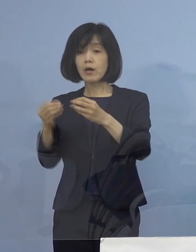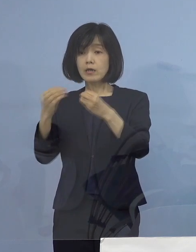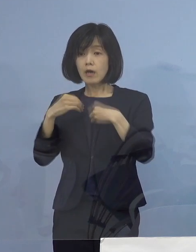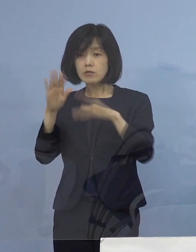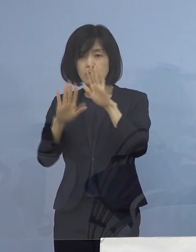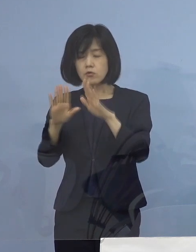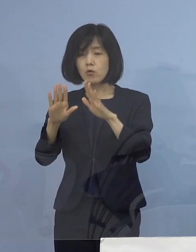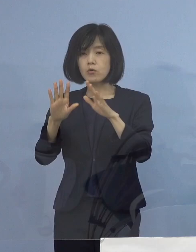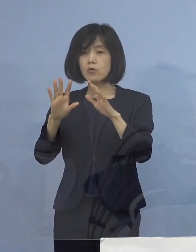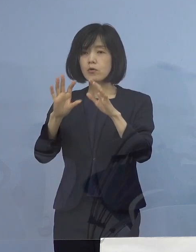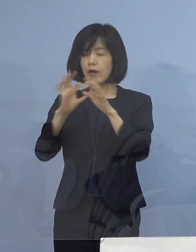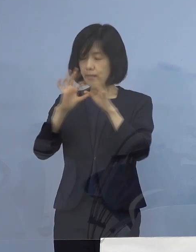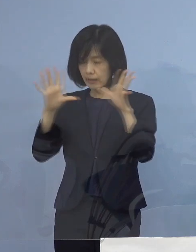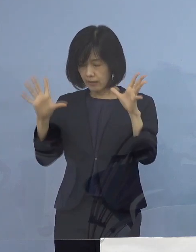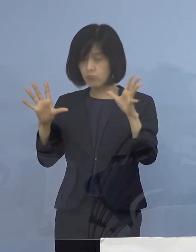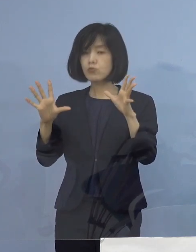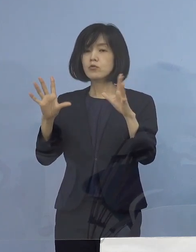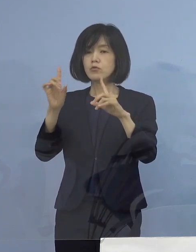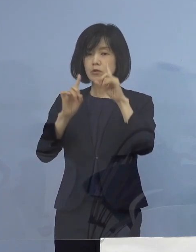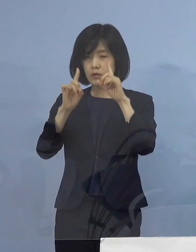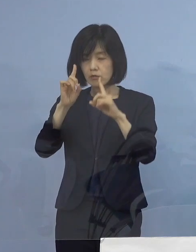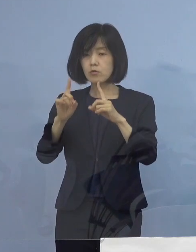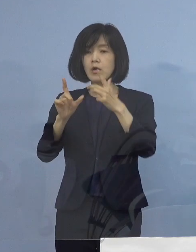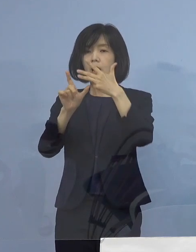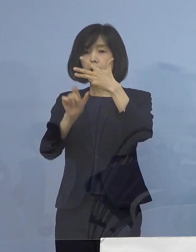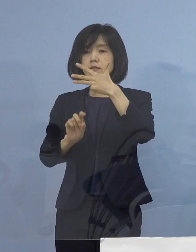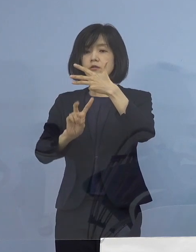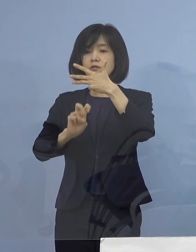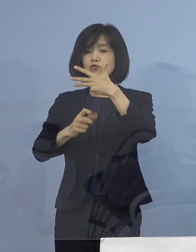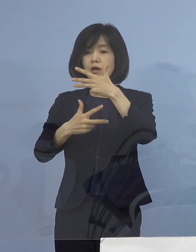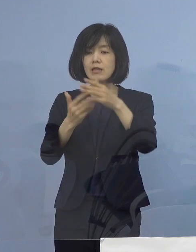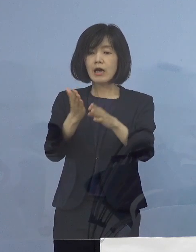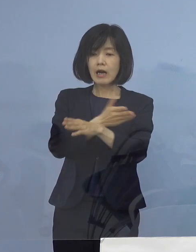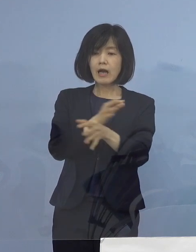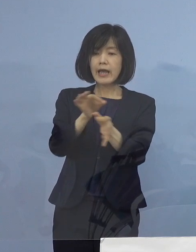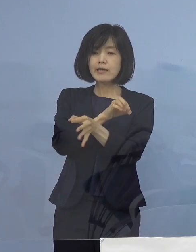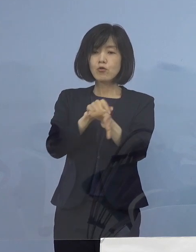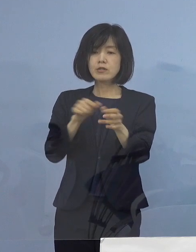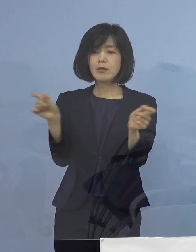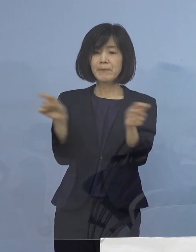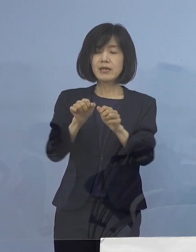ここのところは8月27日から 時短の要請を掛けさせていただく